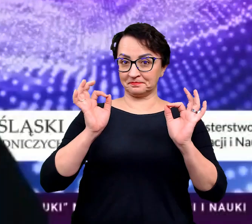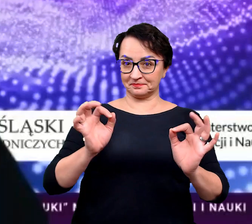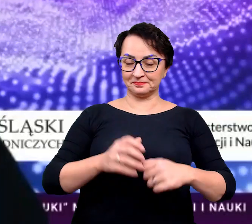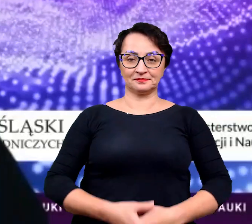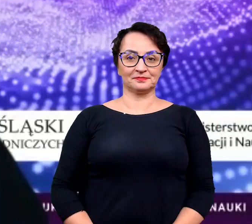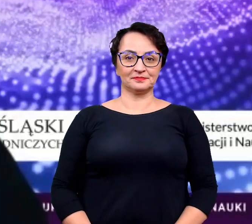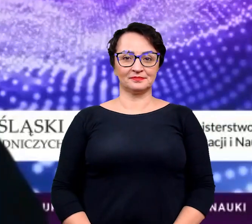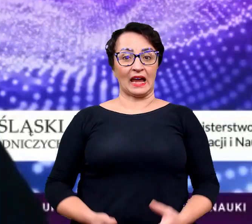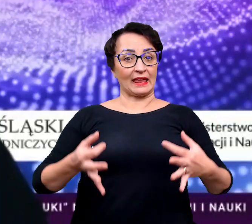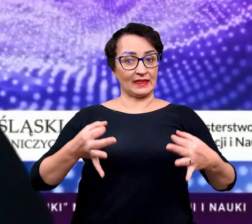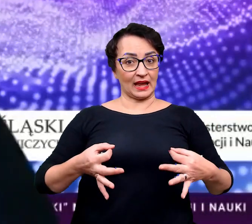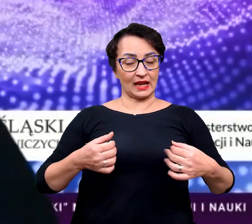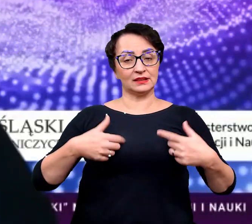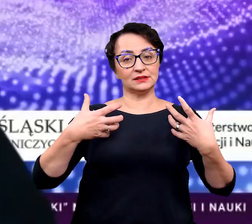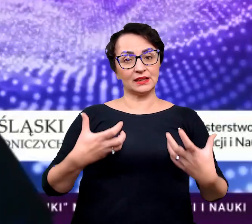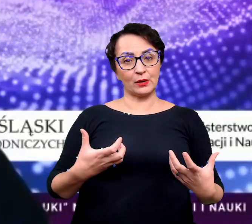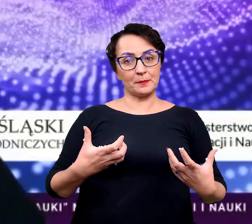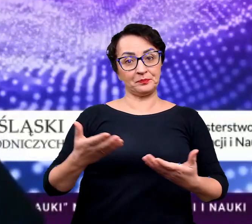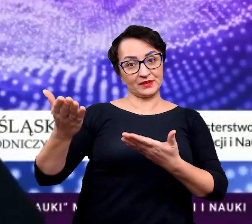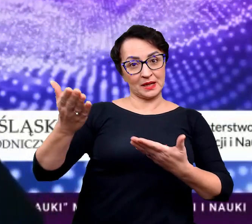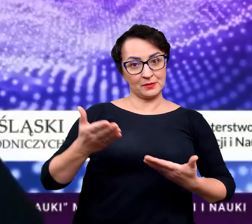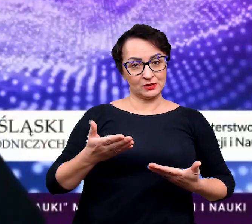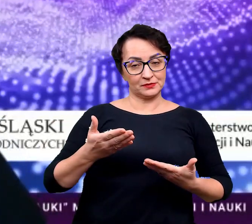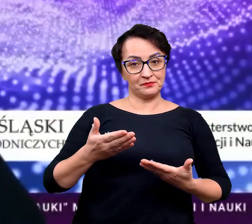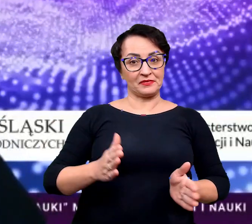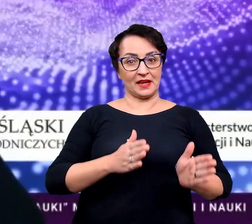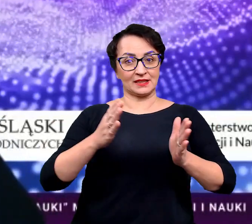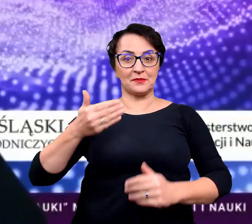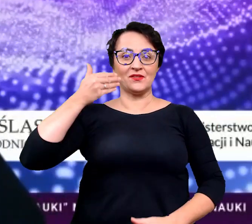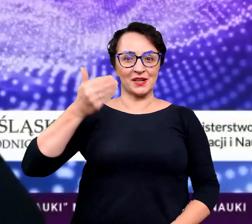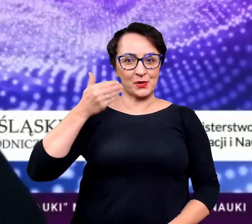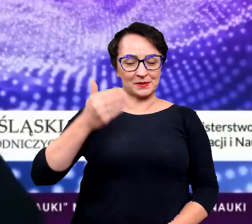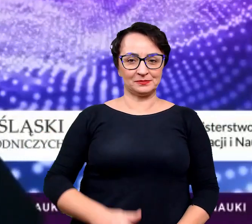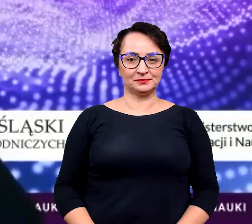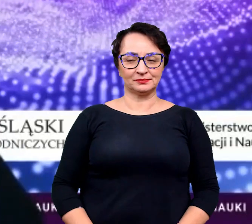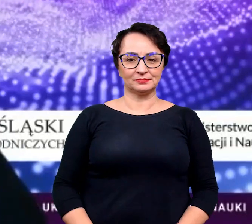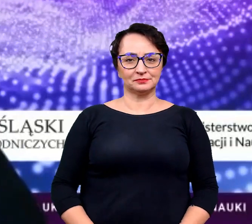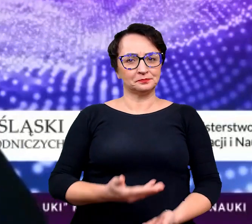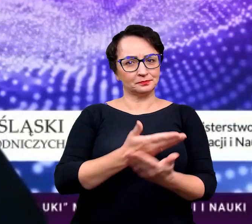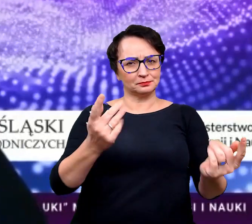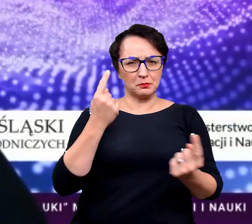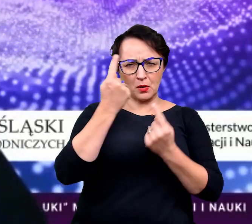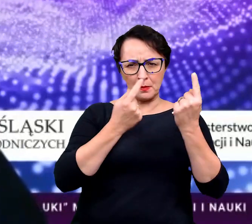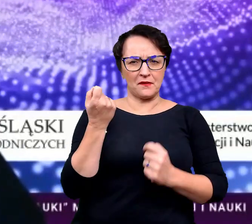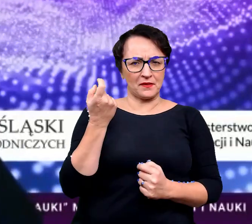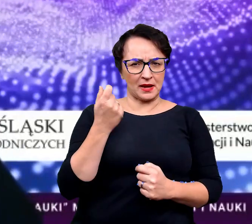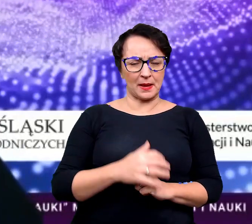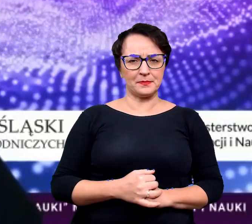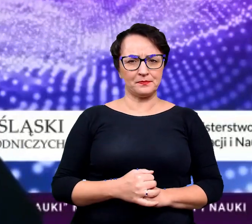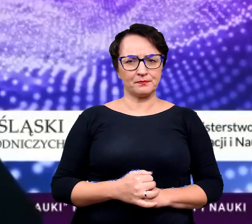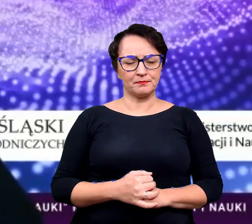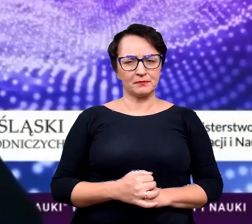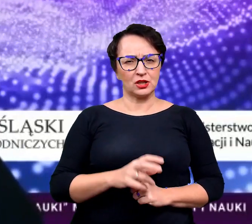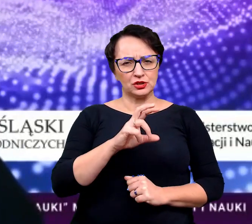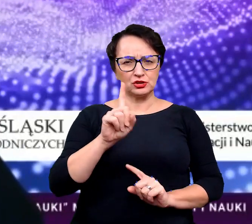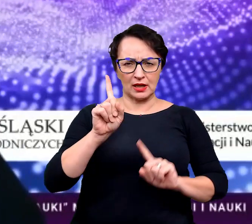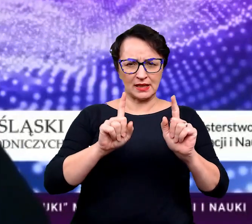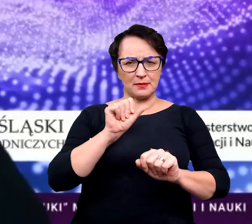Dobrze to teraz chciałam zaprosić na kolejny wykład. Pomyślicie sobie tak przez chwilę czy zdarza się wam,